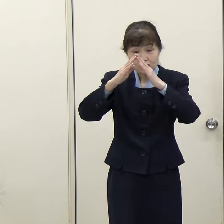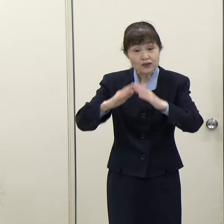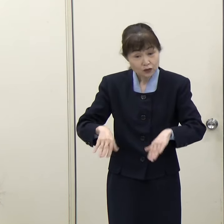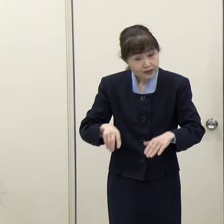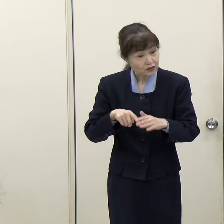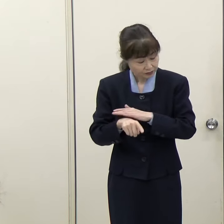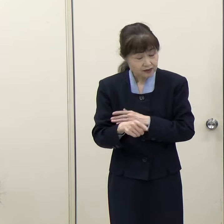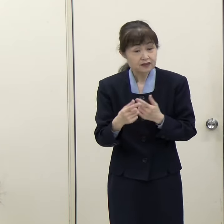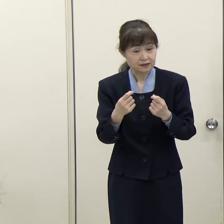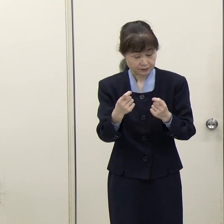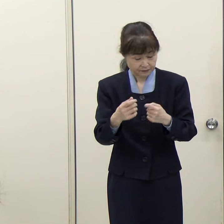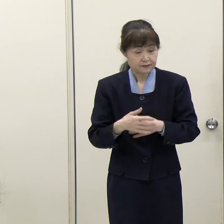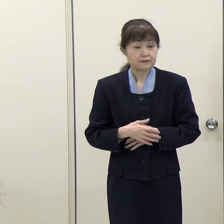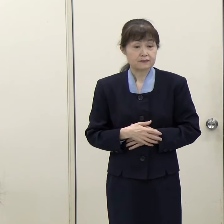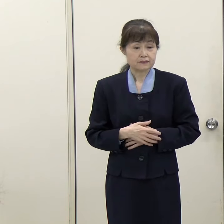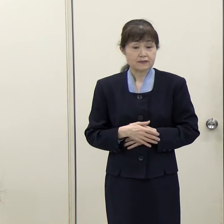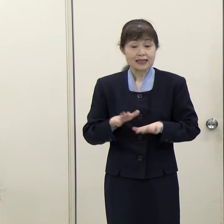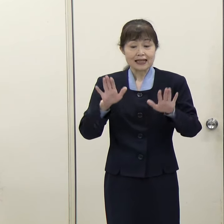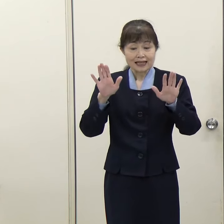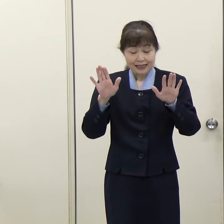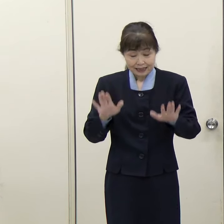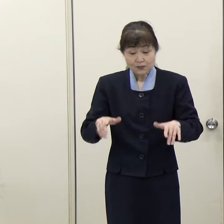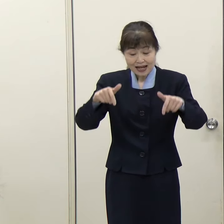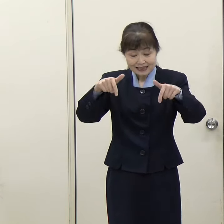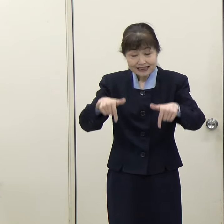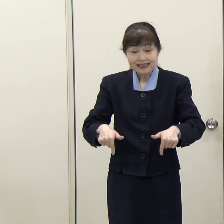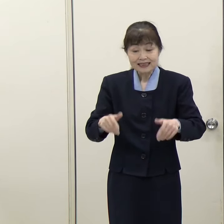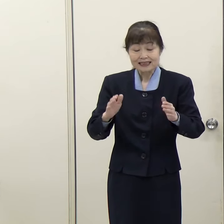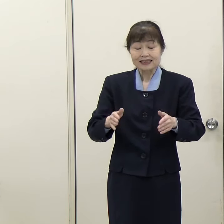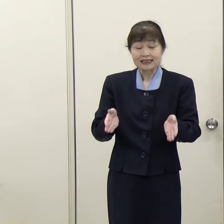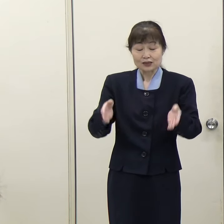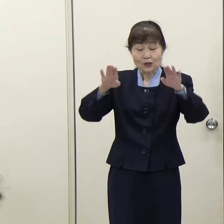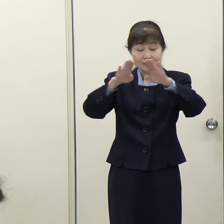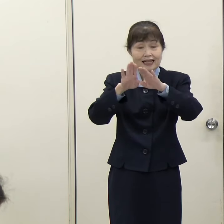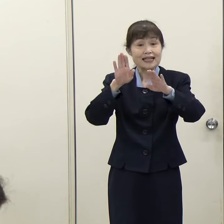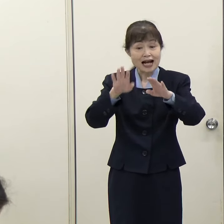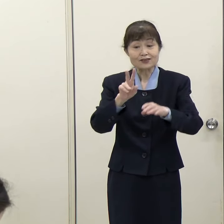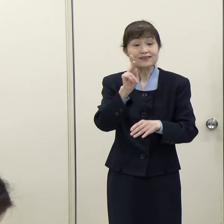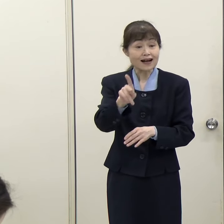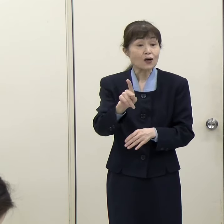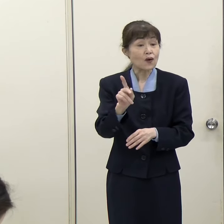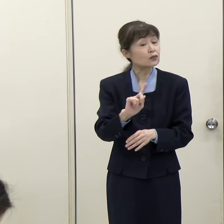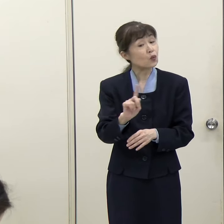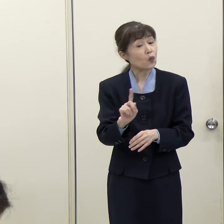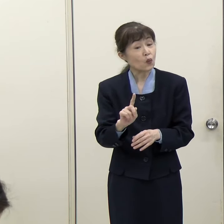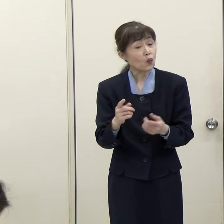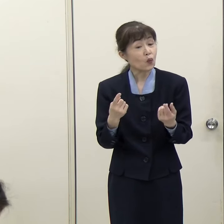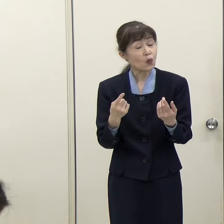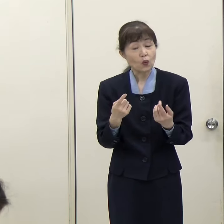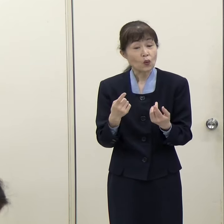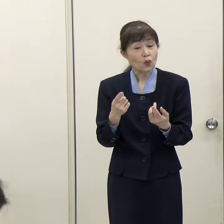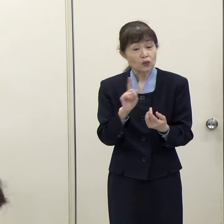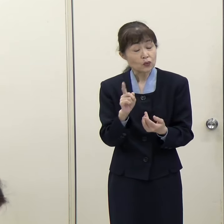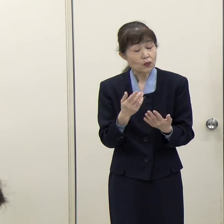（西日本新聞）現在、福岡西総合庁舎に入っている出先機関はこの建て替え事業でどうなっていくのでしょうか。